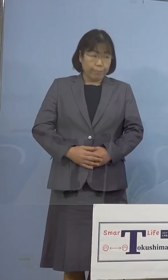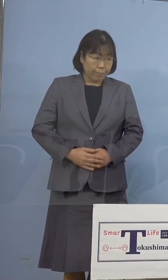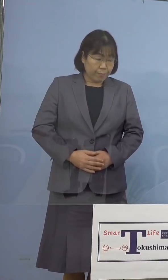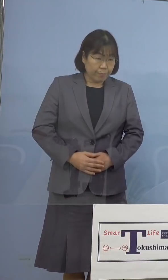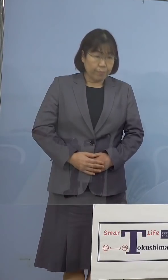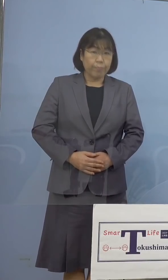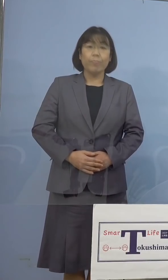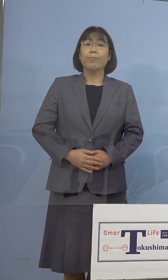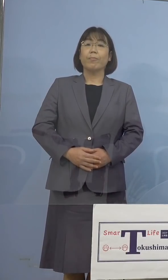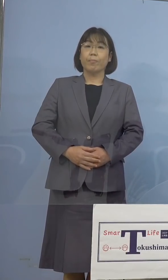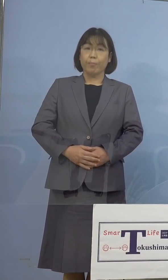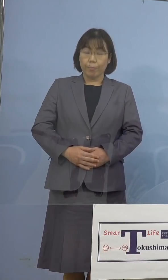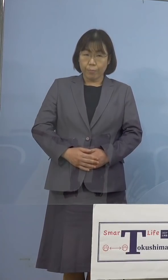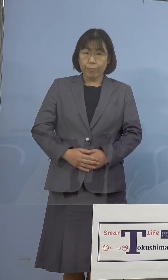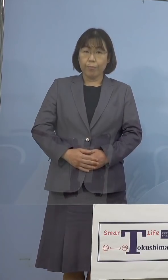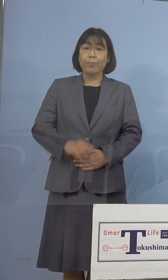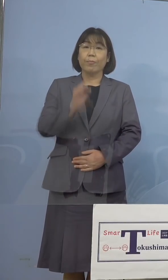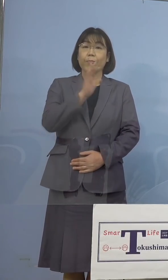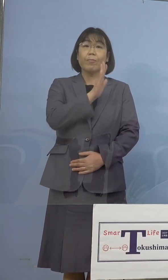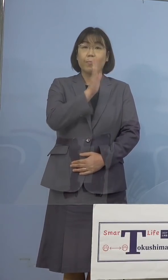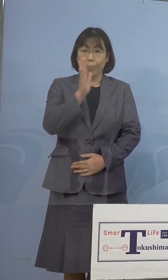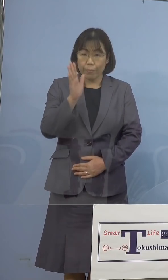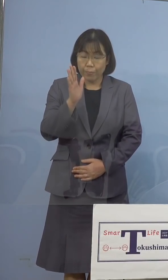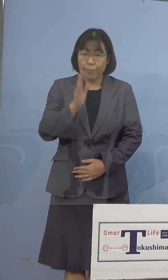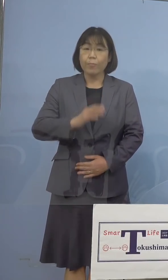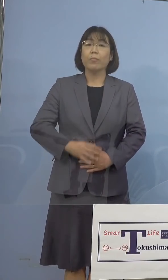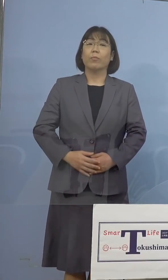（知事） それではよろしくお願いいたします